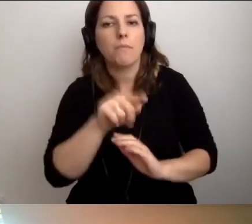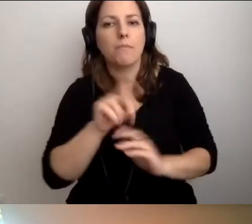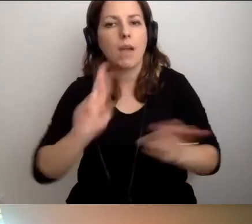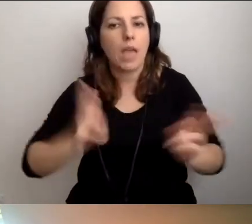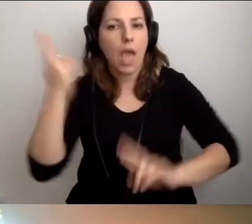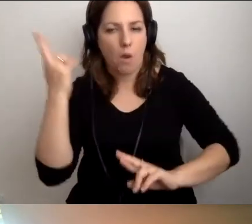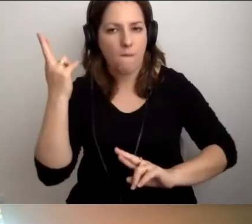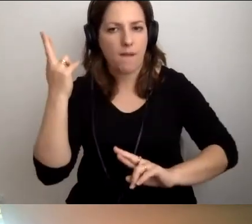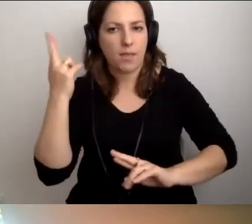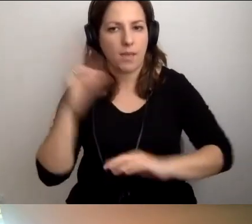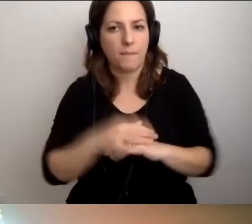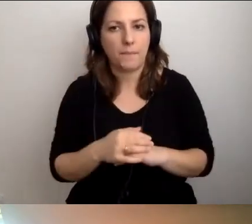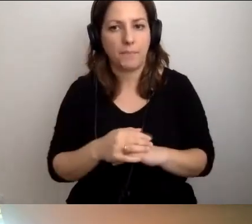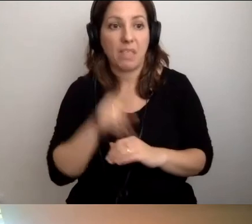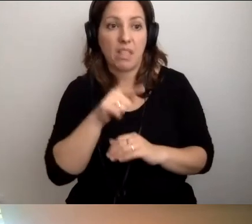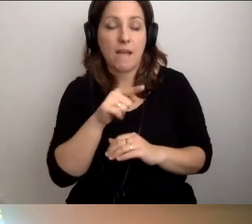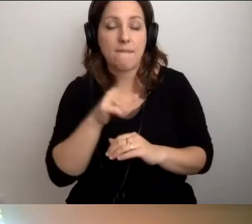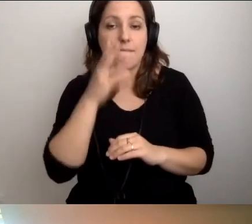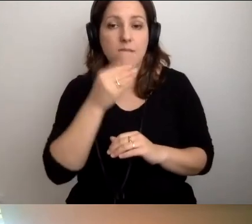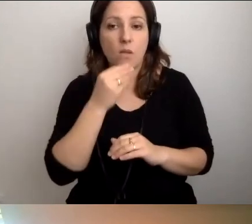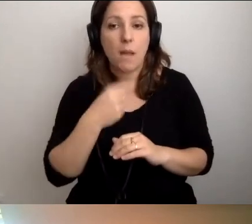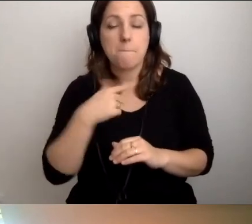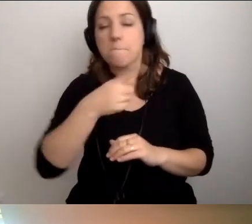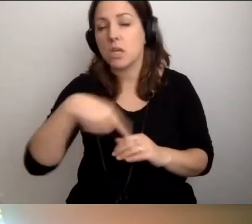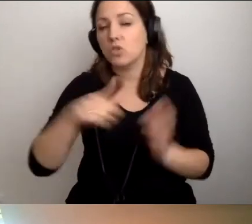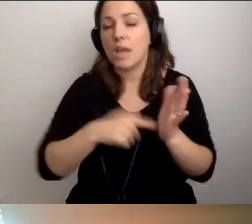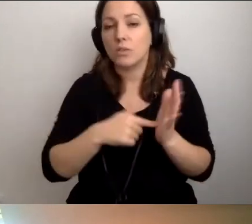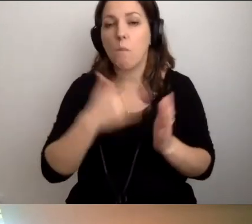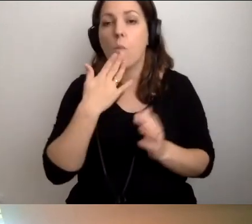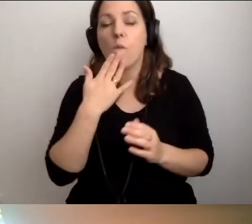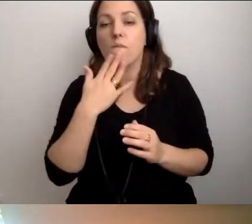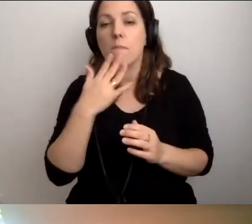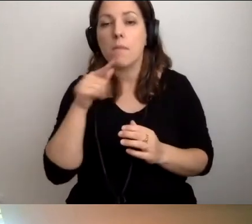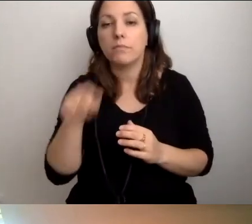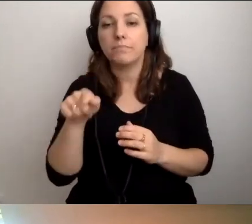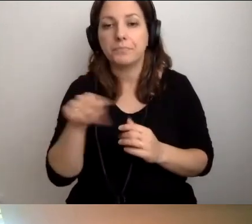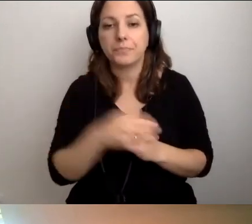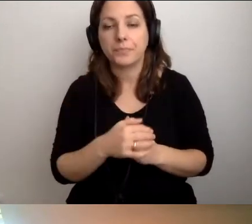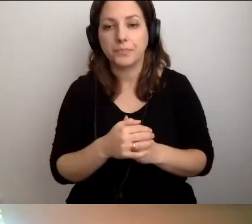Tak to wygląda. Często mówimy o dostępności.